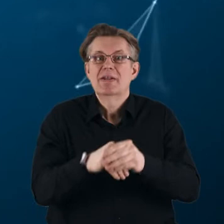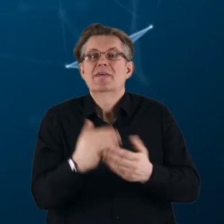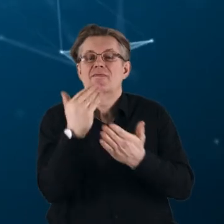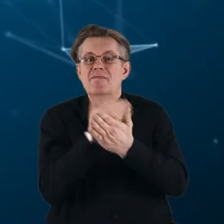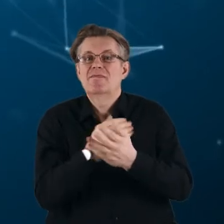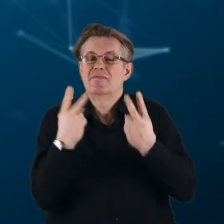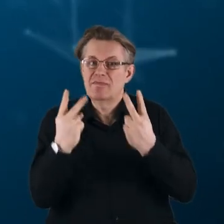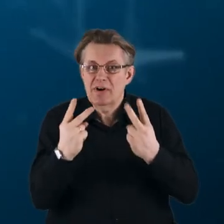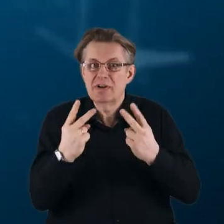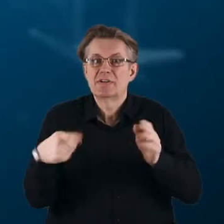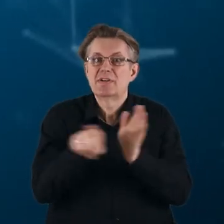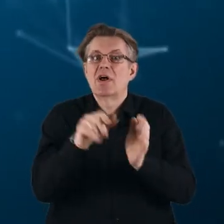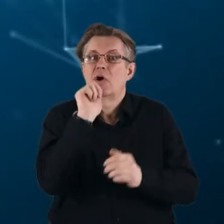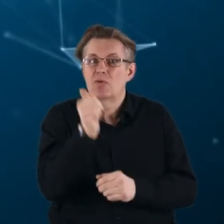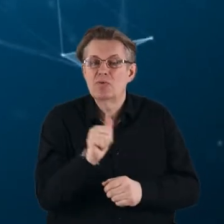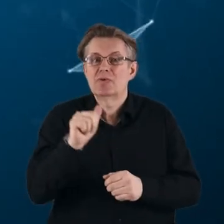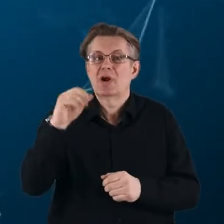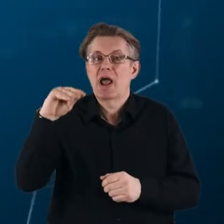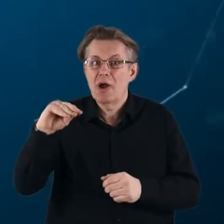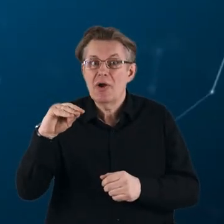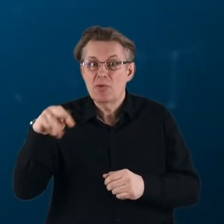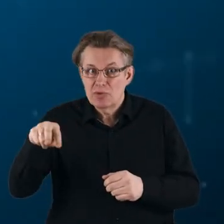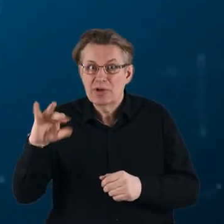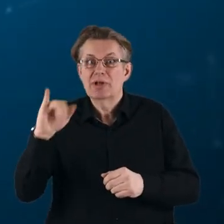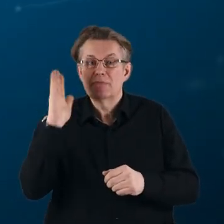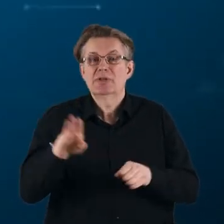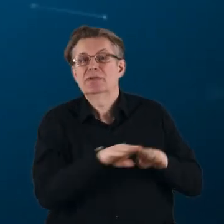i przyczynią się do osiągnięcia celów zrównoważonego rozwoju.